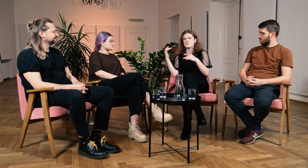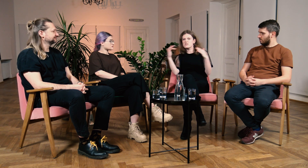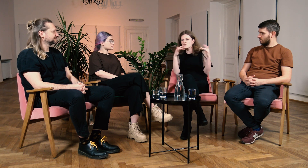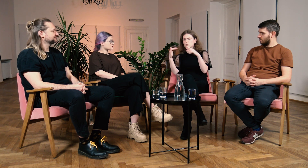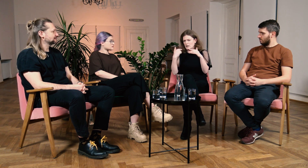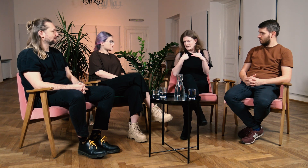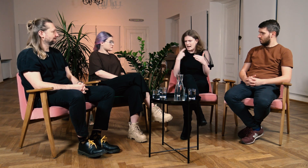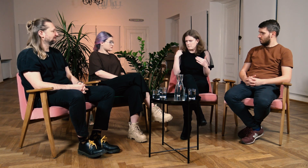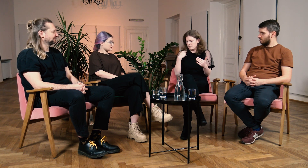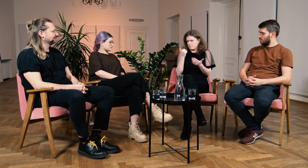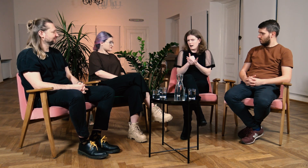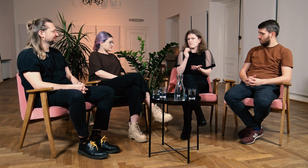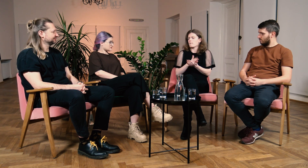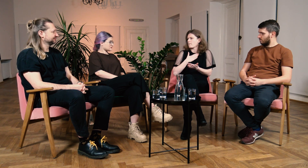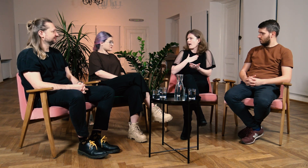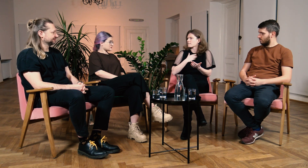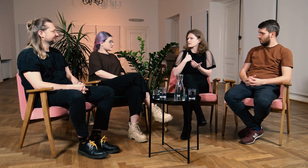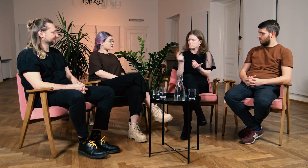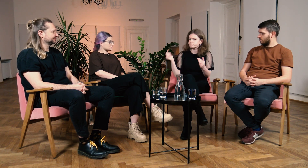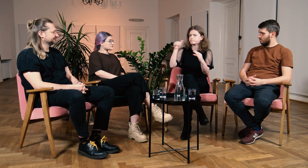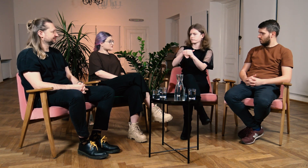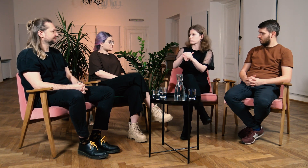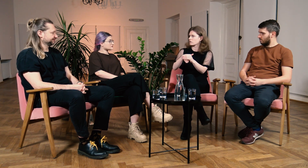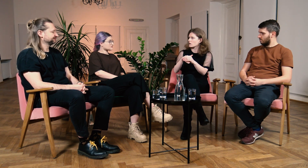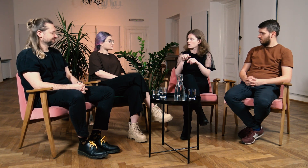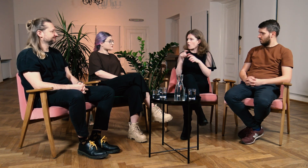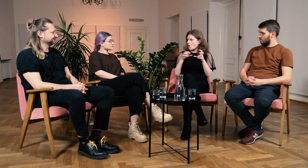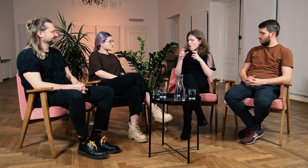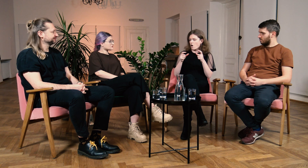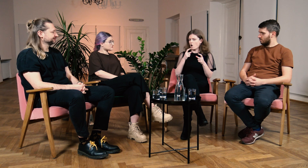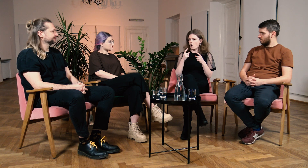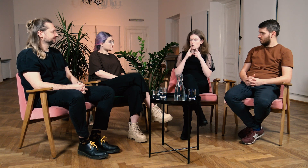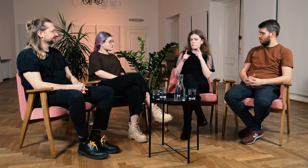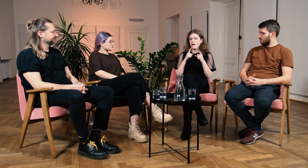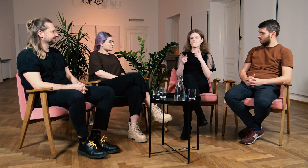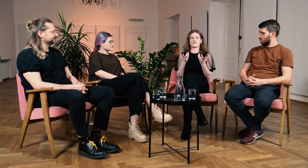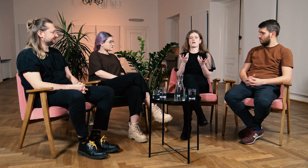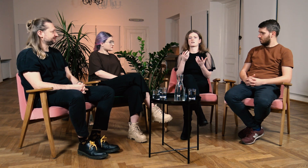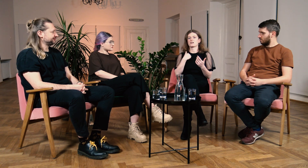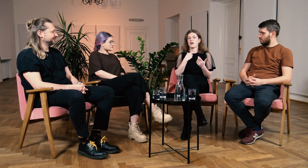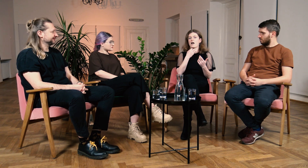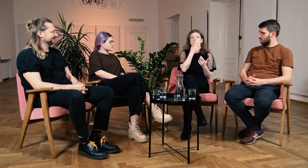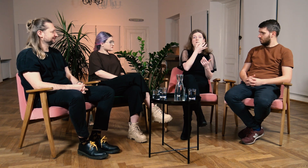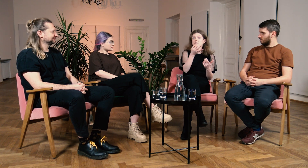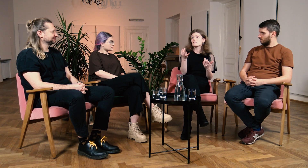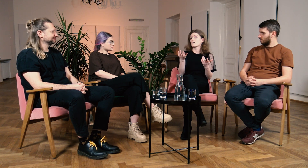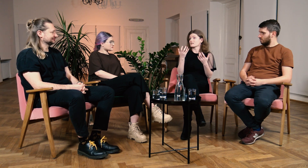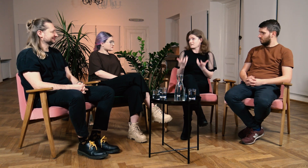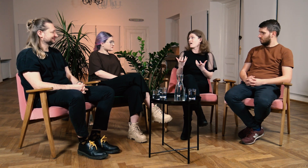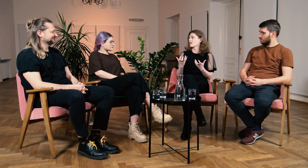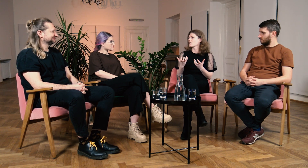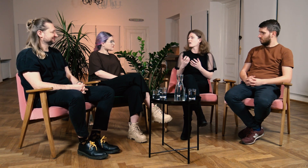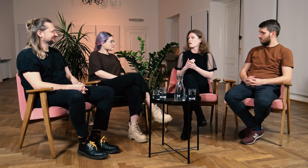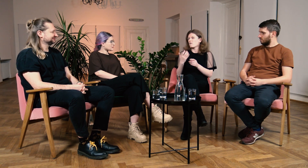Mam prawo do tego, aby uczestniczyć w dyskusji, zadawać pytania.